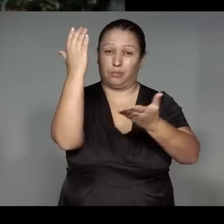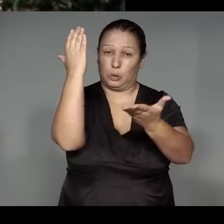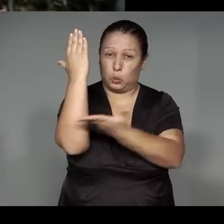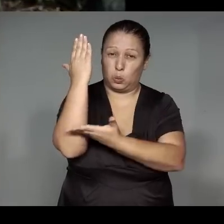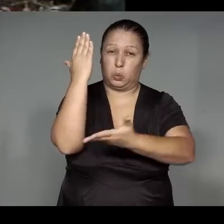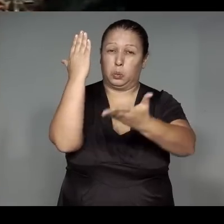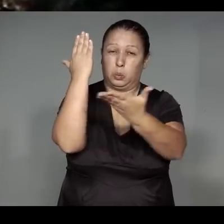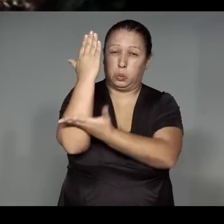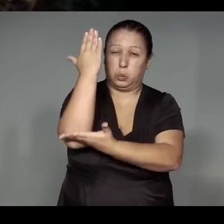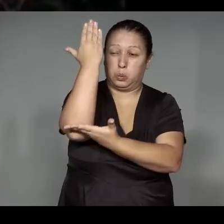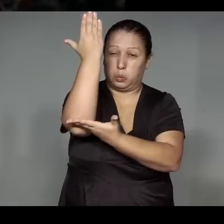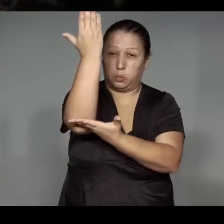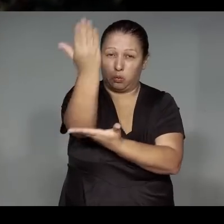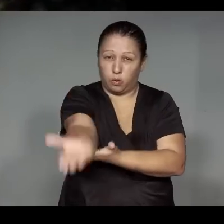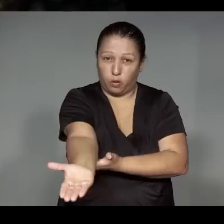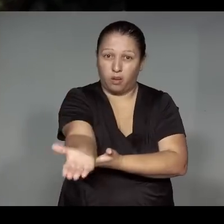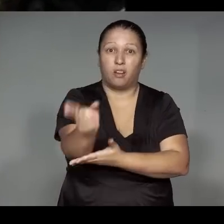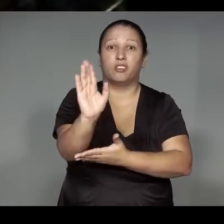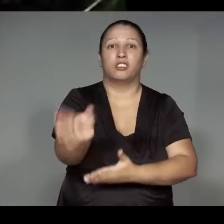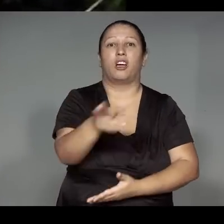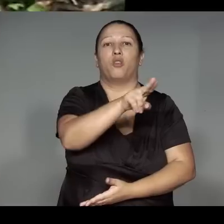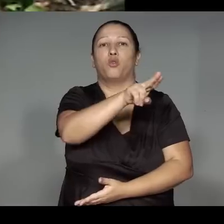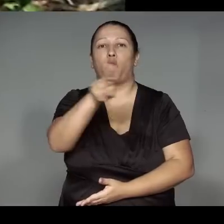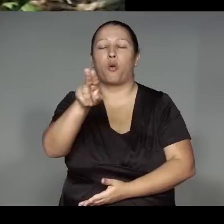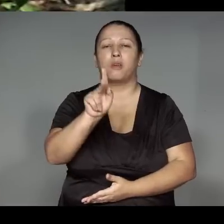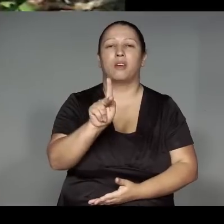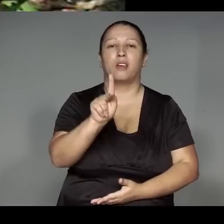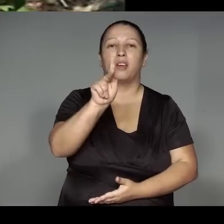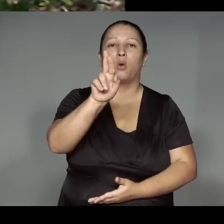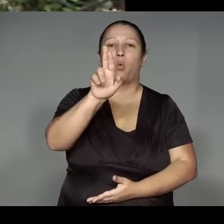Ijuawipyrera, oroenoj͂ kwarywam